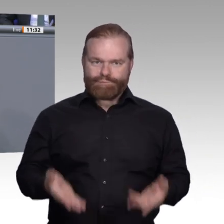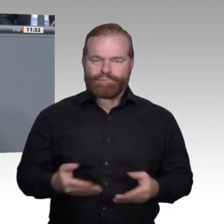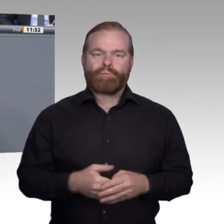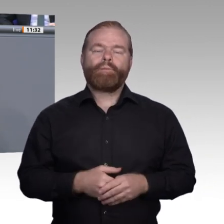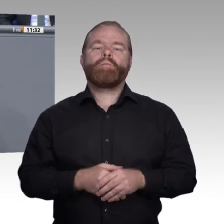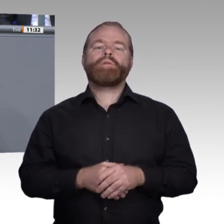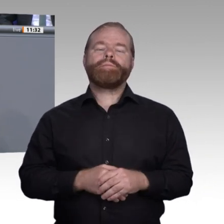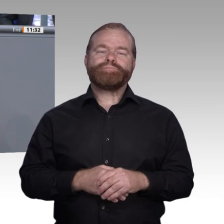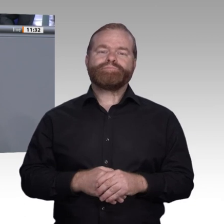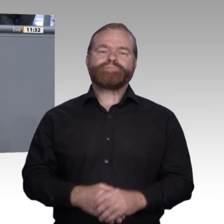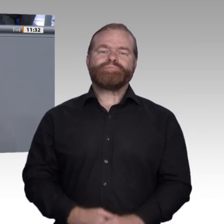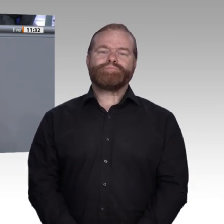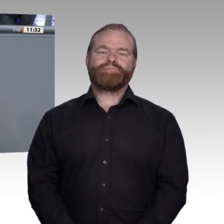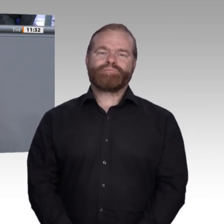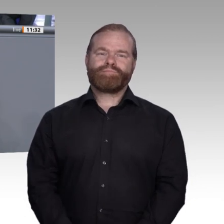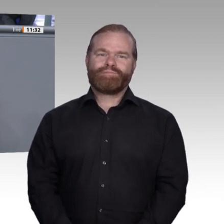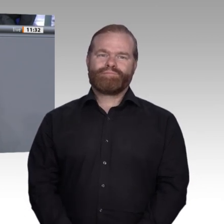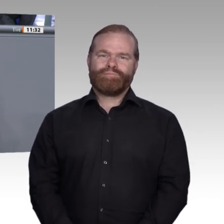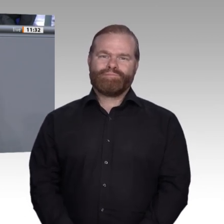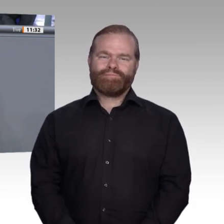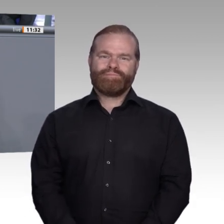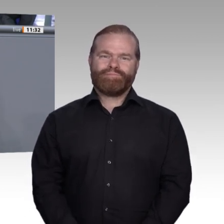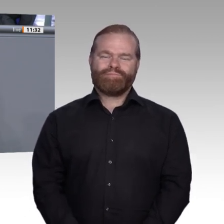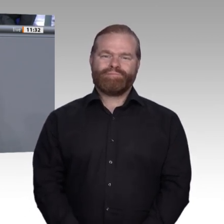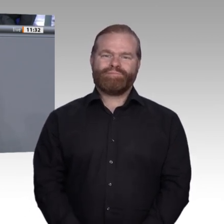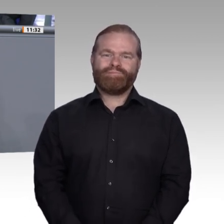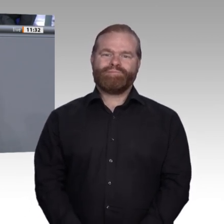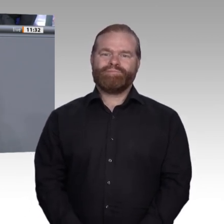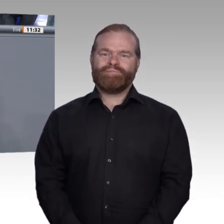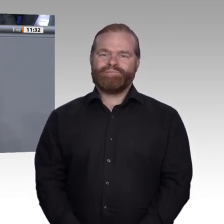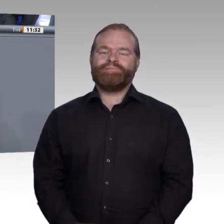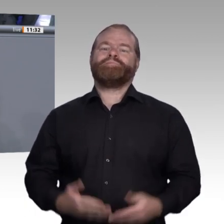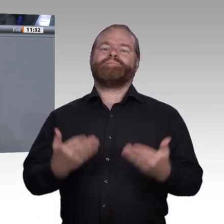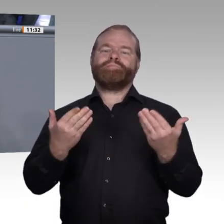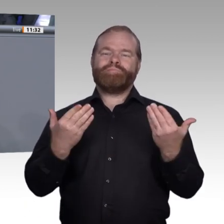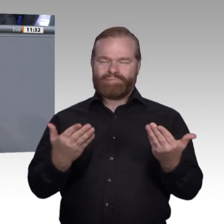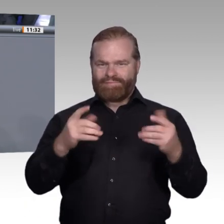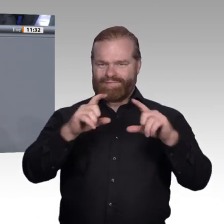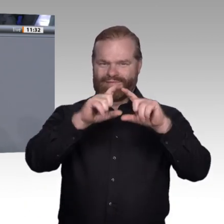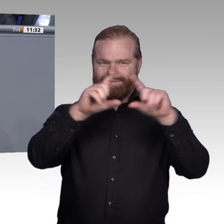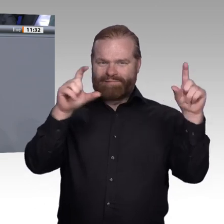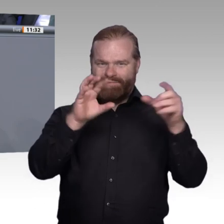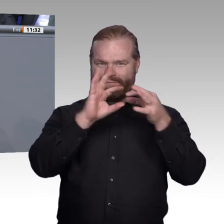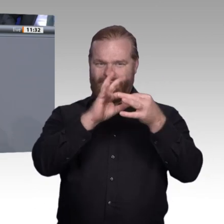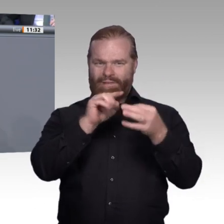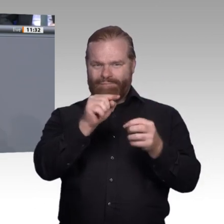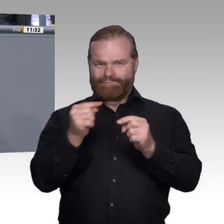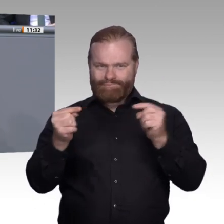Berufsbildungsmodernisierungsgesetz hatten. Wir haben bei der Verabschiedung des Gesetzes, wie ich finde, sehr wichtige Weichen zur Stärkung der beruflichen Bildung gestellt.